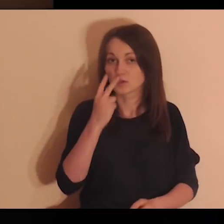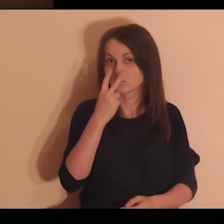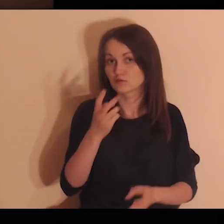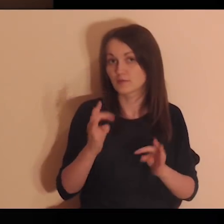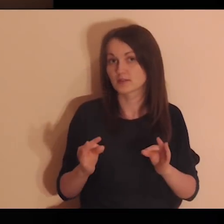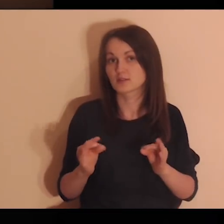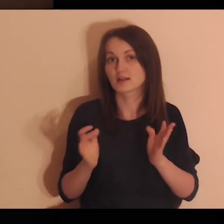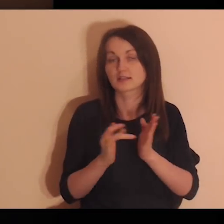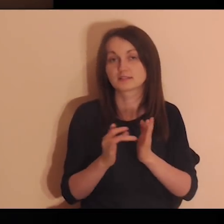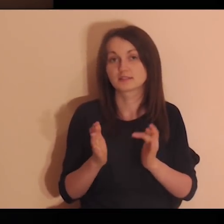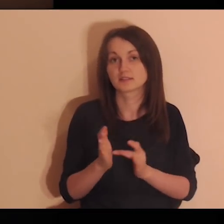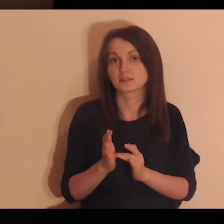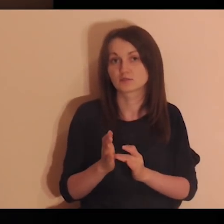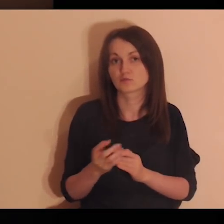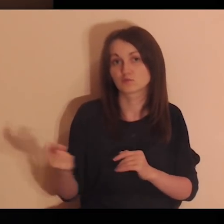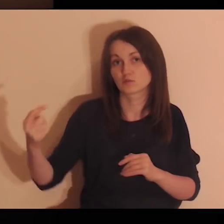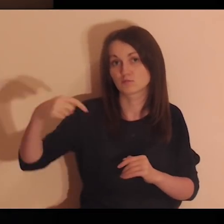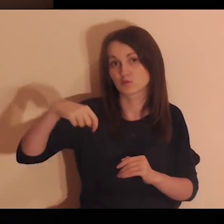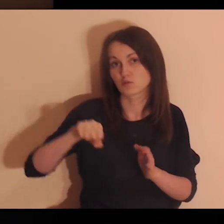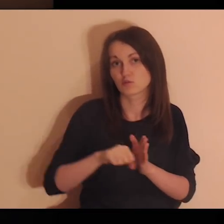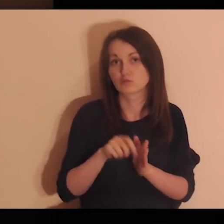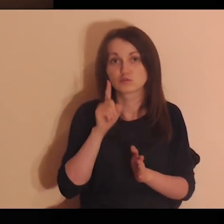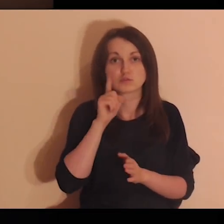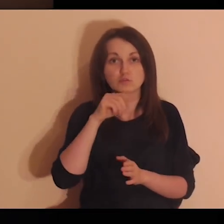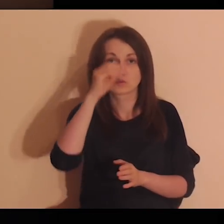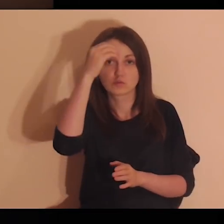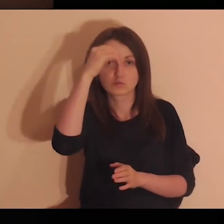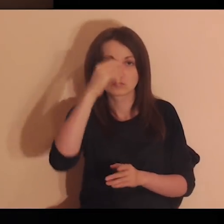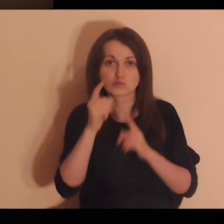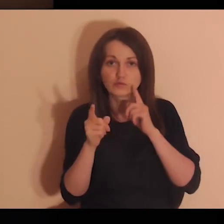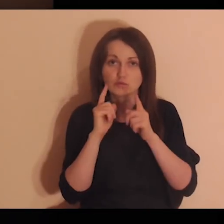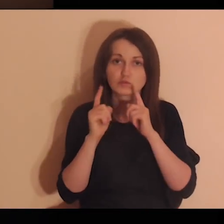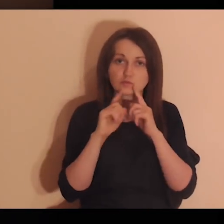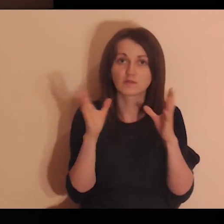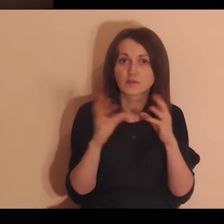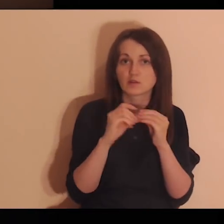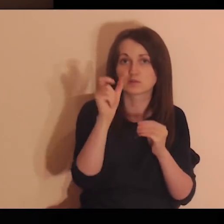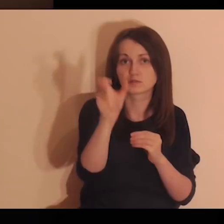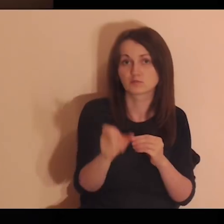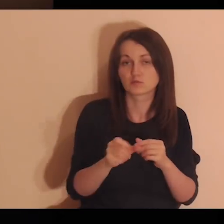Zobacz teraz, jak Jezus podchodzi do uczniów, którzy rozmawiają z tobą.